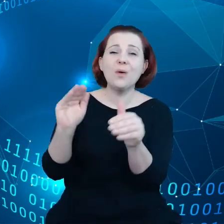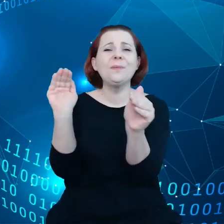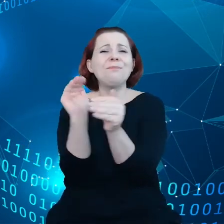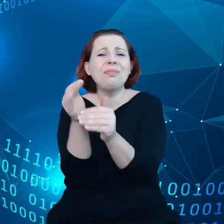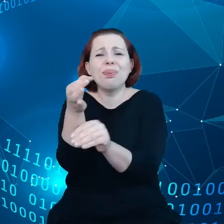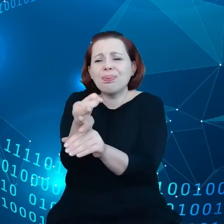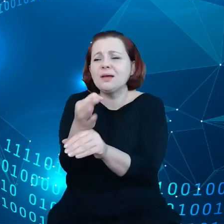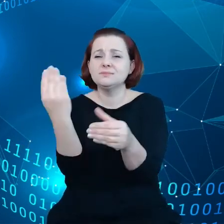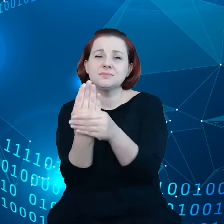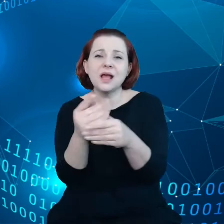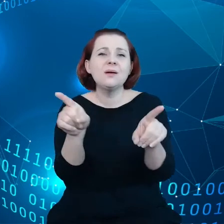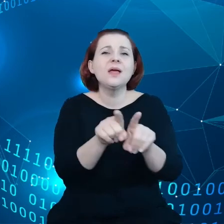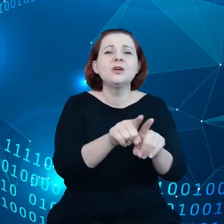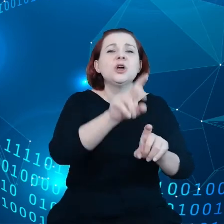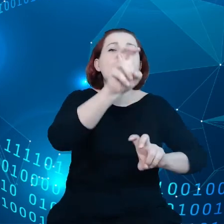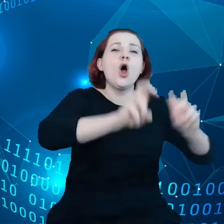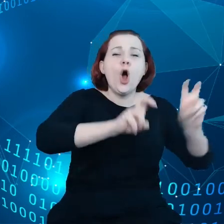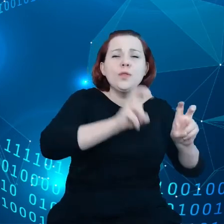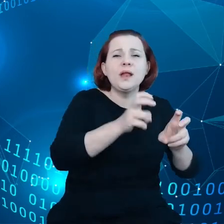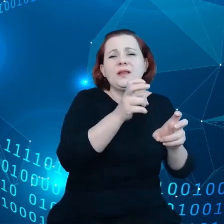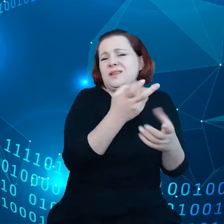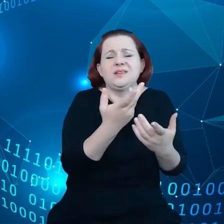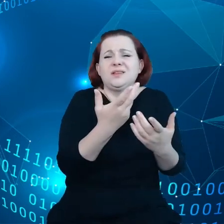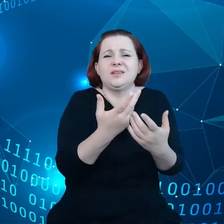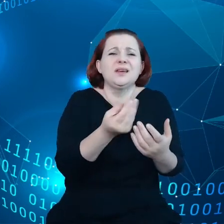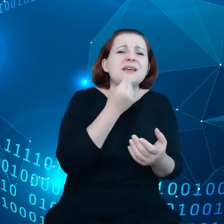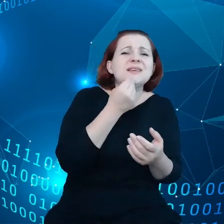typu bed & breakfast w Grecji czy też o małym gospodarstwie rolnym w